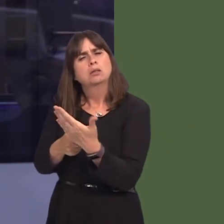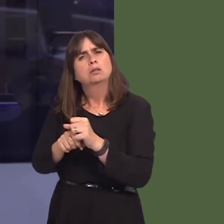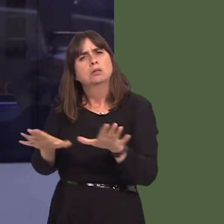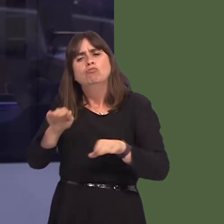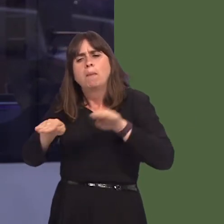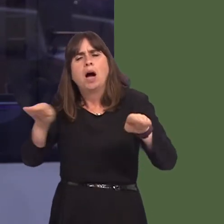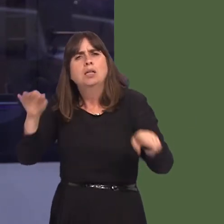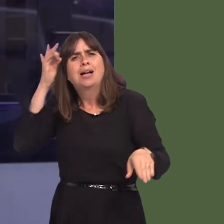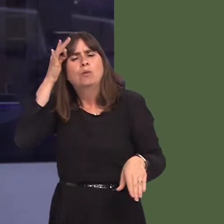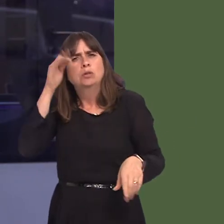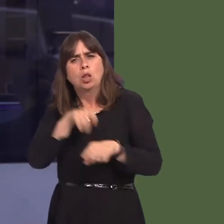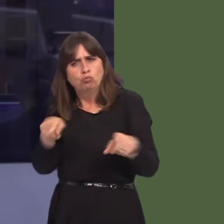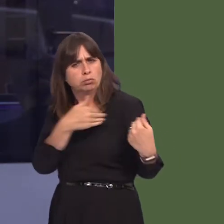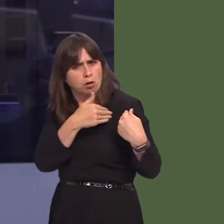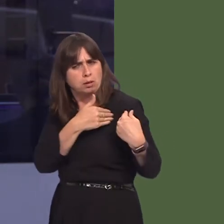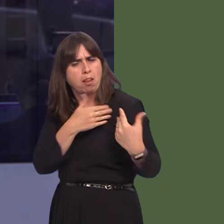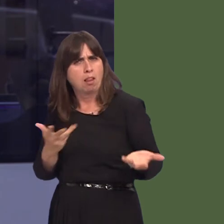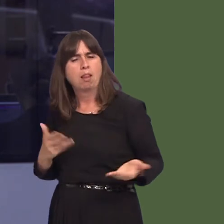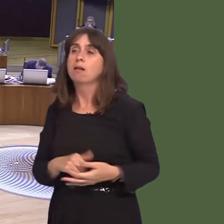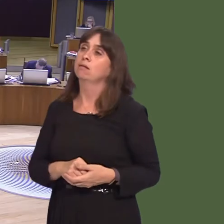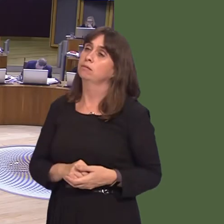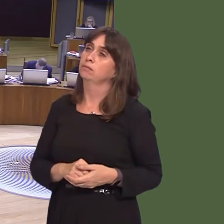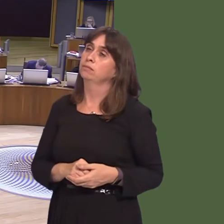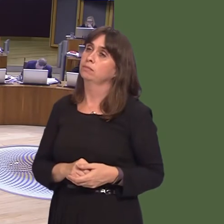councils, of their duty in this regard? Carwyn Jones AM: Well, I think I made reference